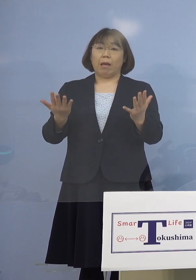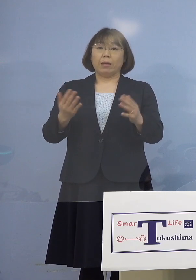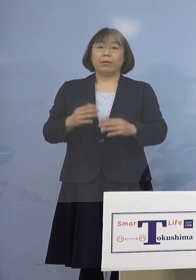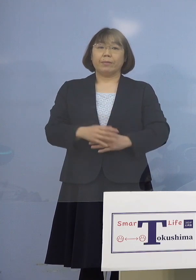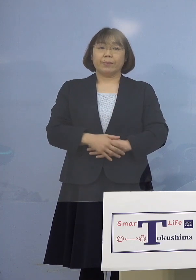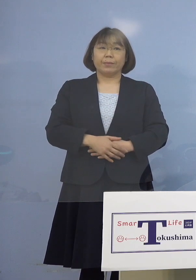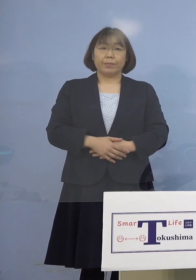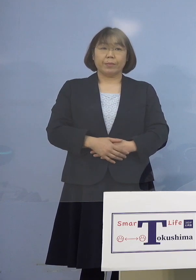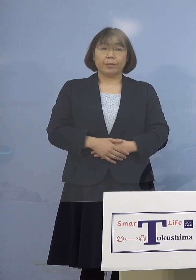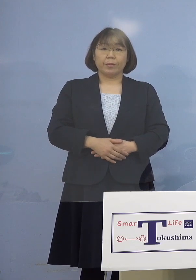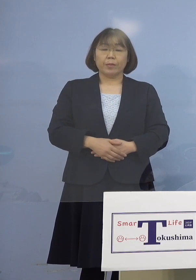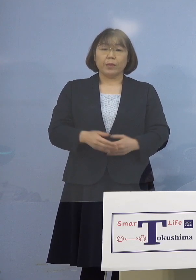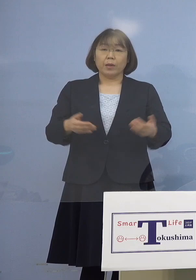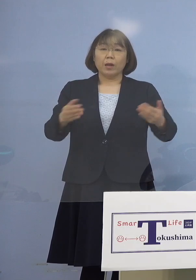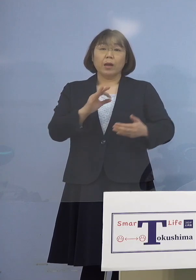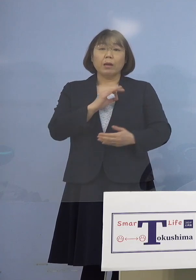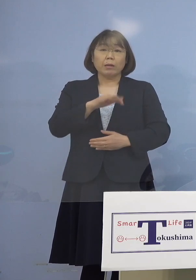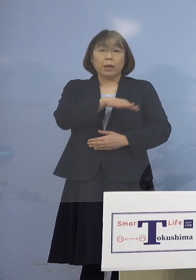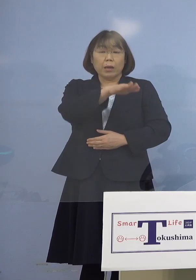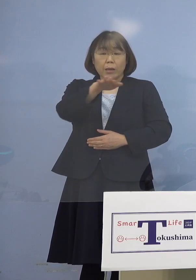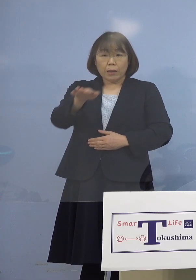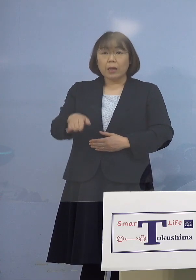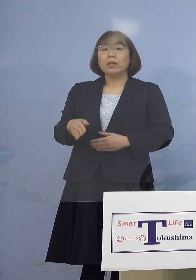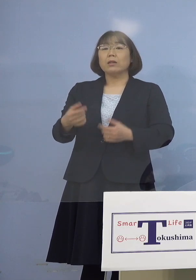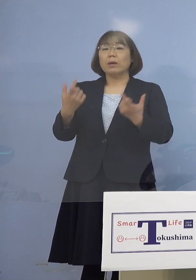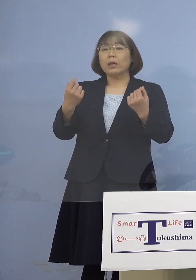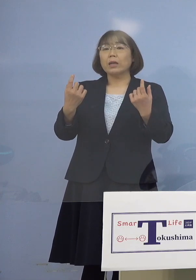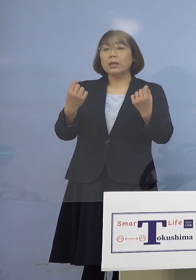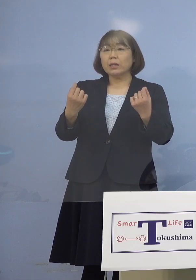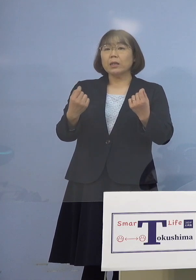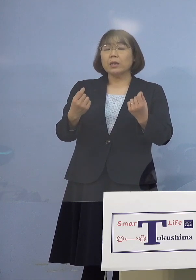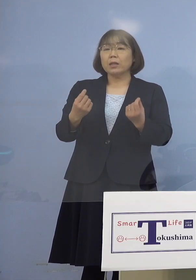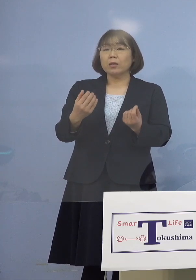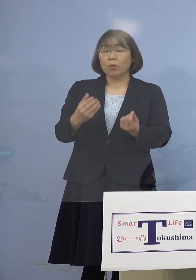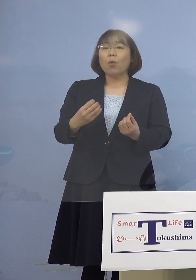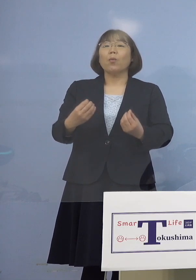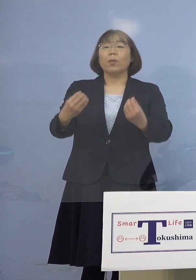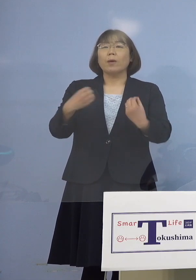もちろん店員さんたちは しっかりと対応されていると こういうことになります